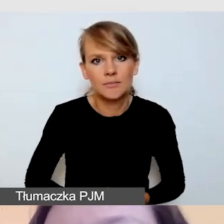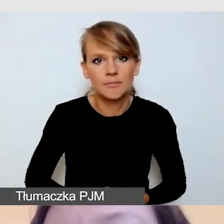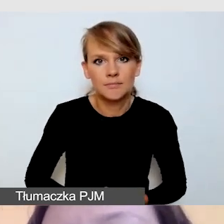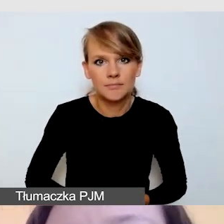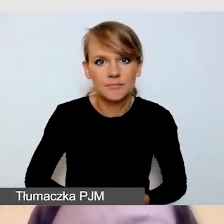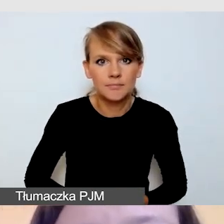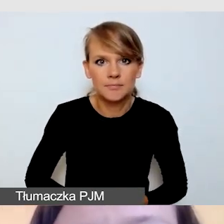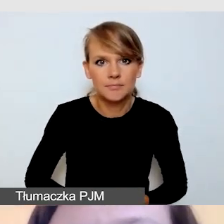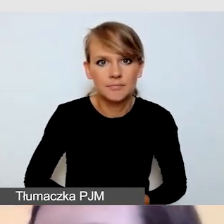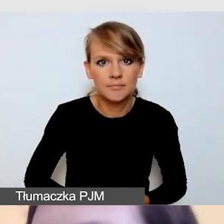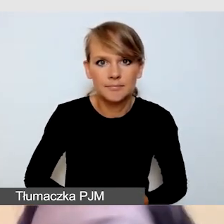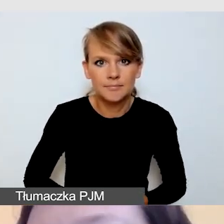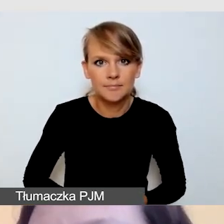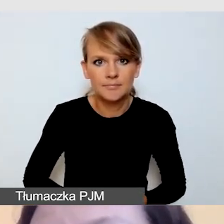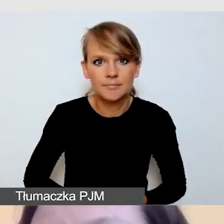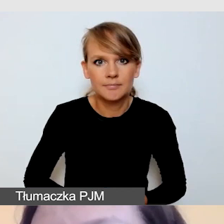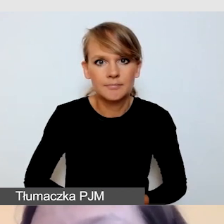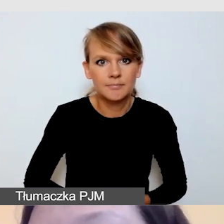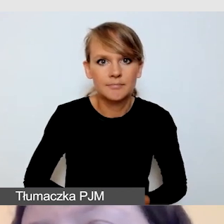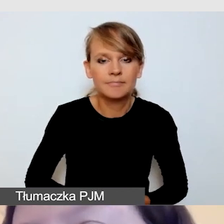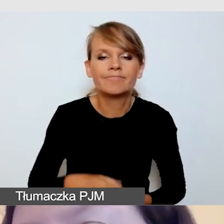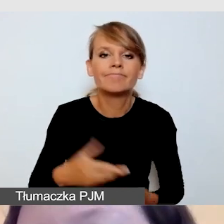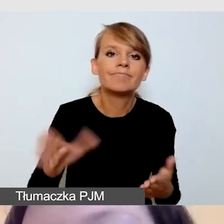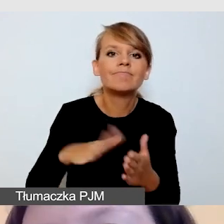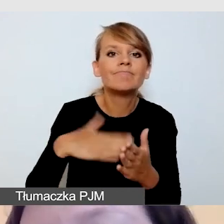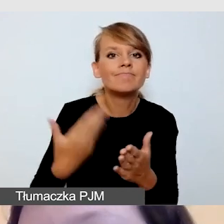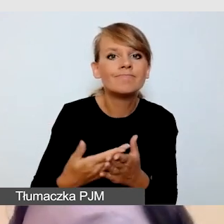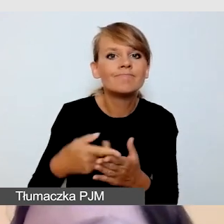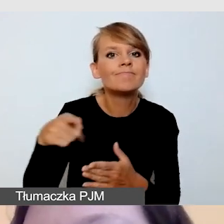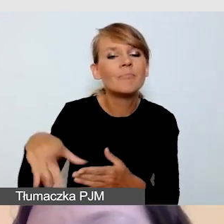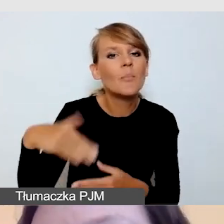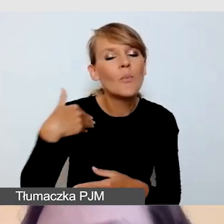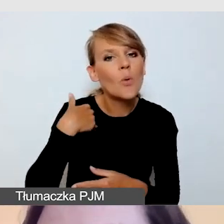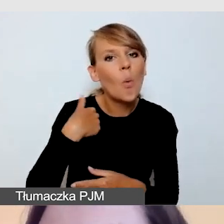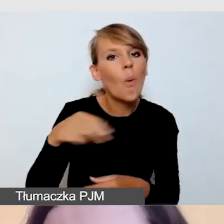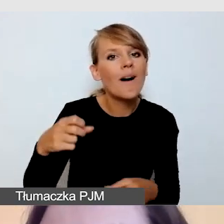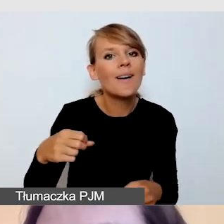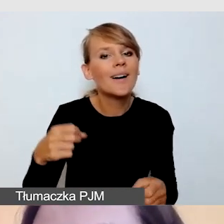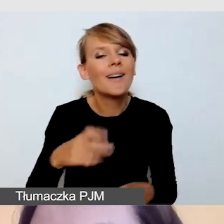Galę oscarową tłumaczyła tłumaczka w sukni wieczorowej,